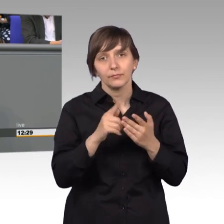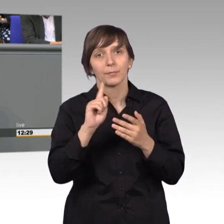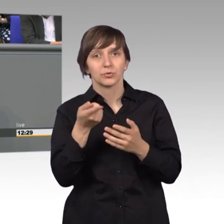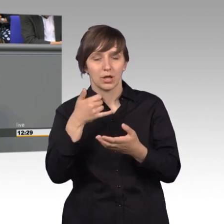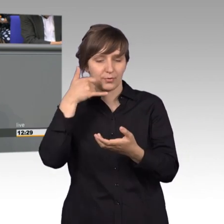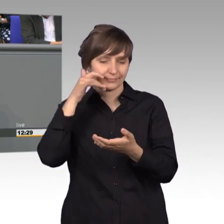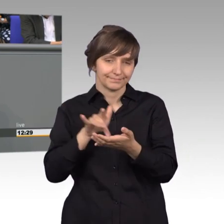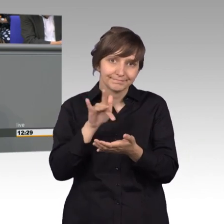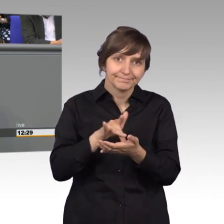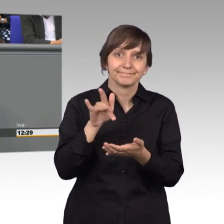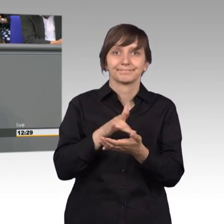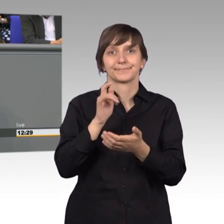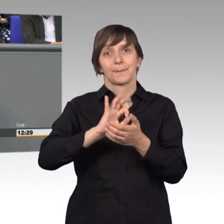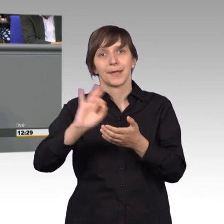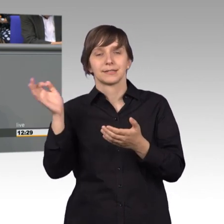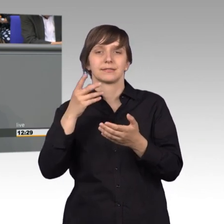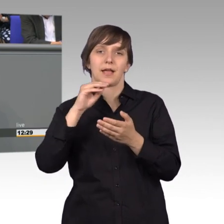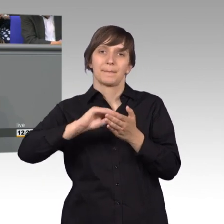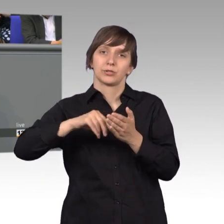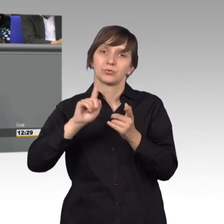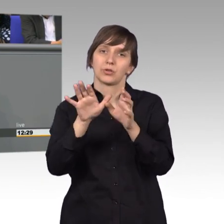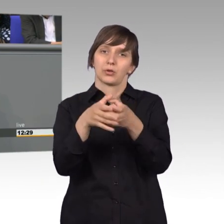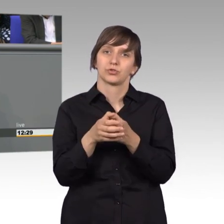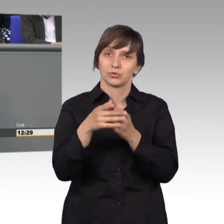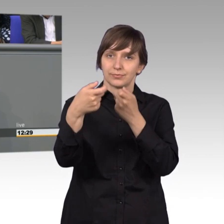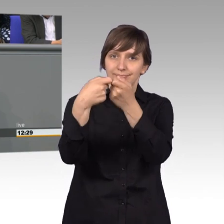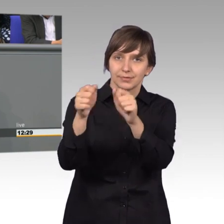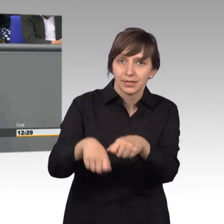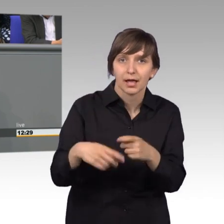den Petitionsausschuss über die Bundestags-App erreichen.